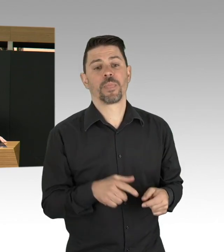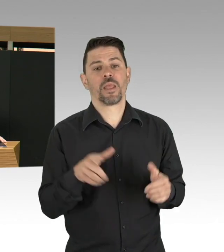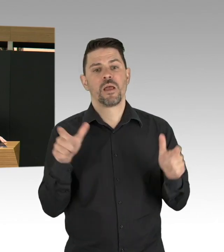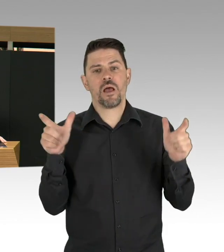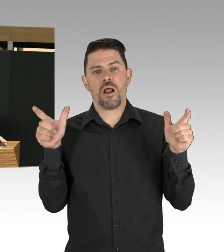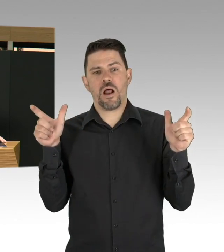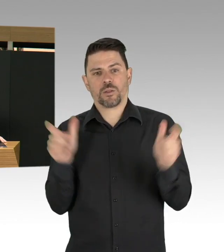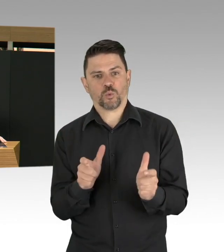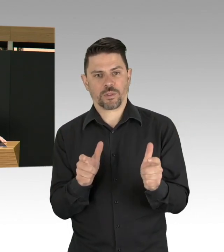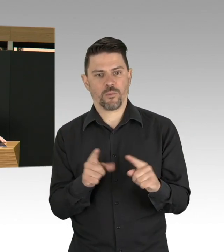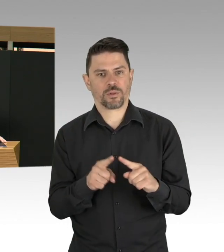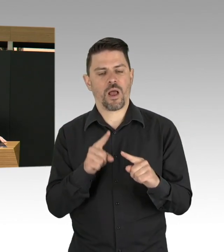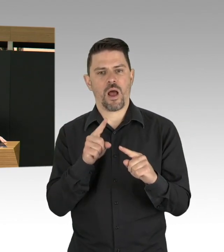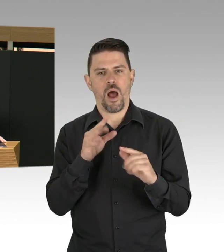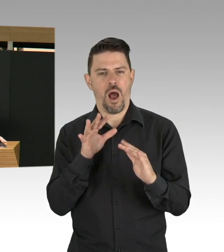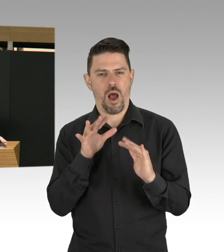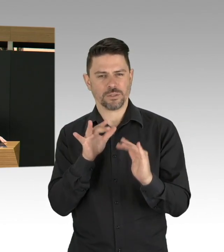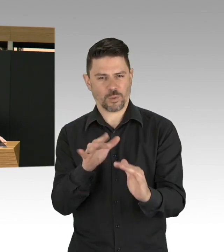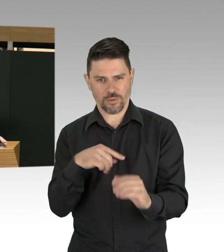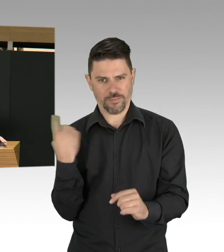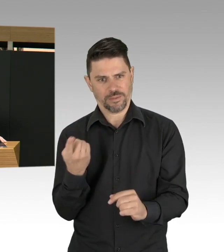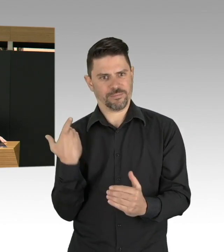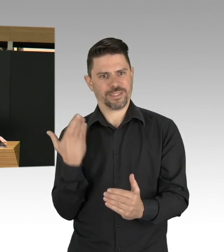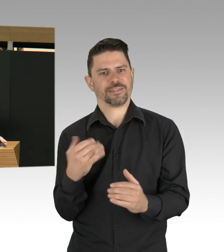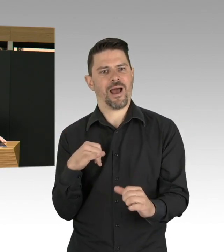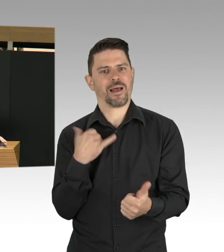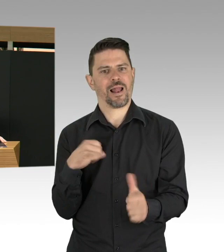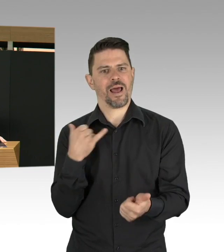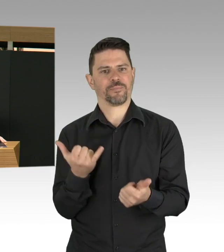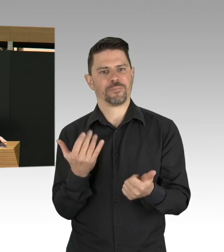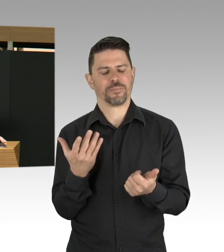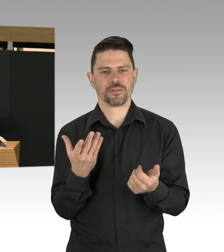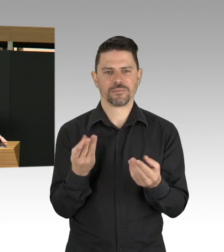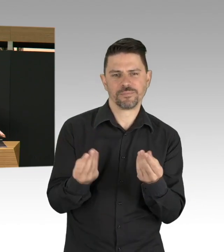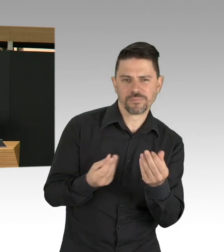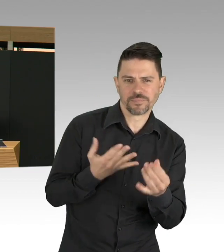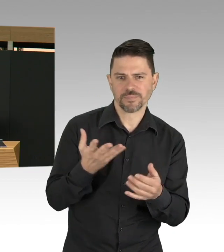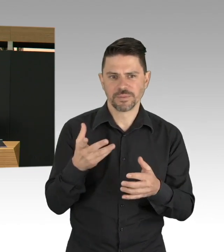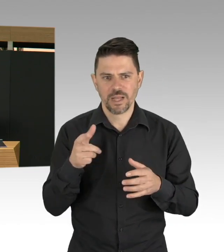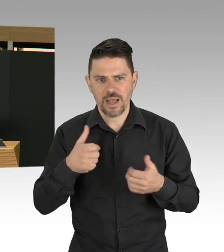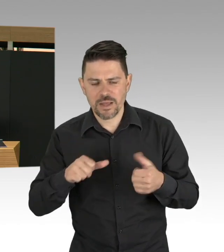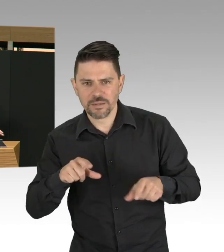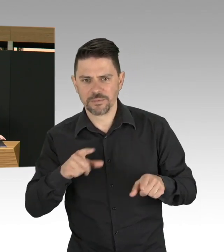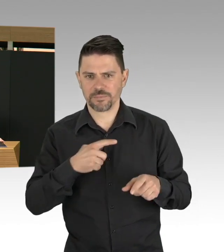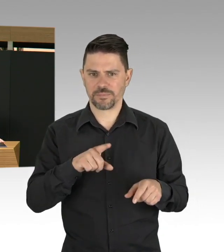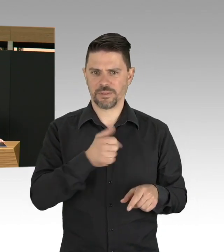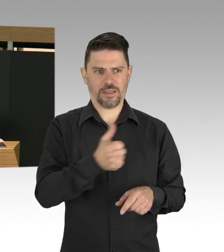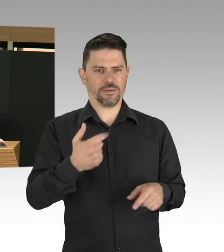für alle die Verantwortung tragen, aber auch in den Familien, in den Betrieben, egal wo wir hinschauen, nichts ist so, wie es vorher war.